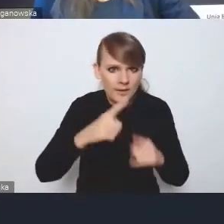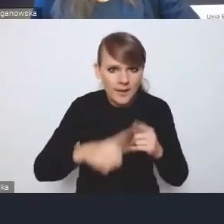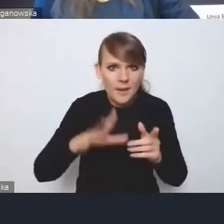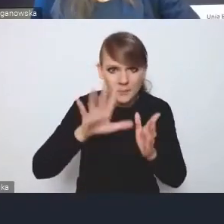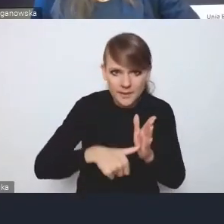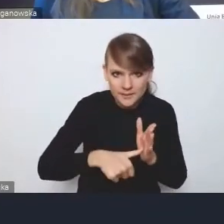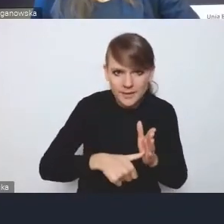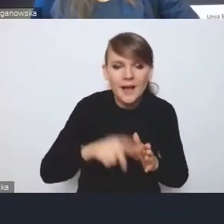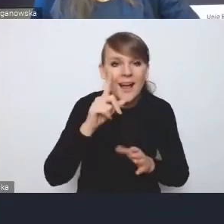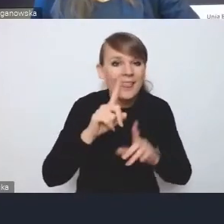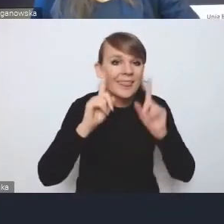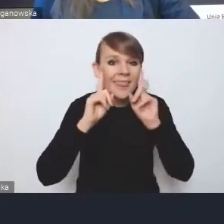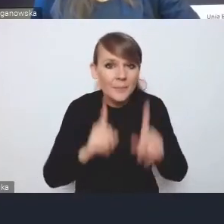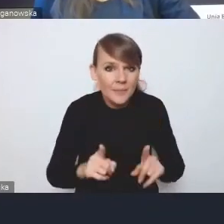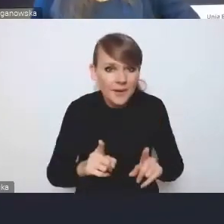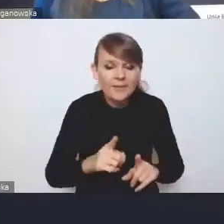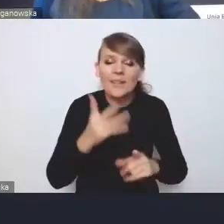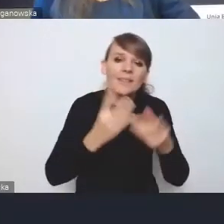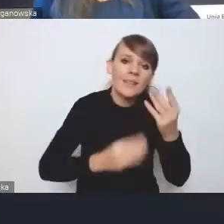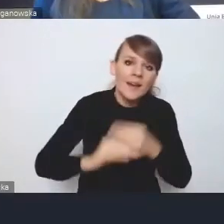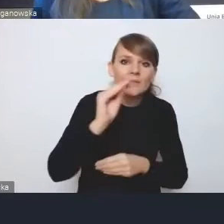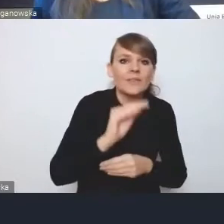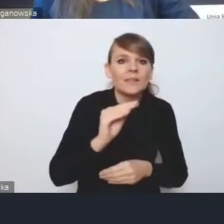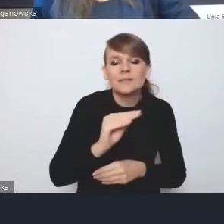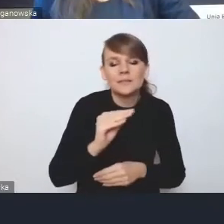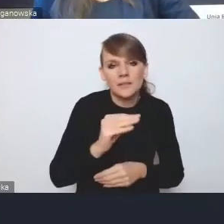ale tak naprawdę i tak najwięcej będzie zależało od nas samych